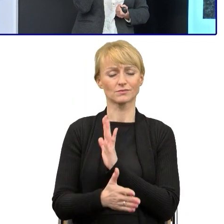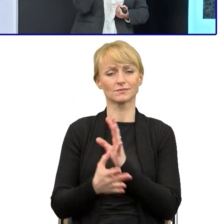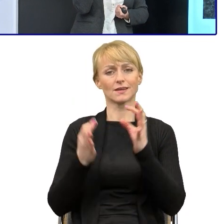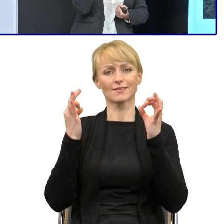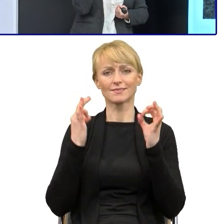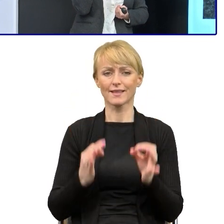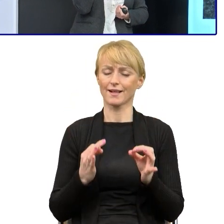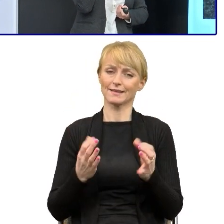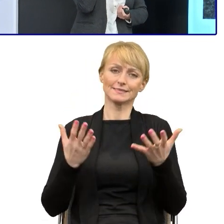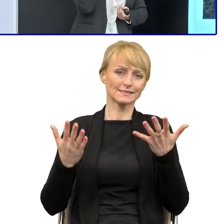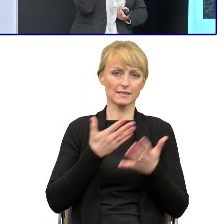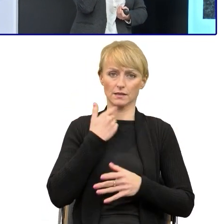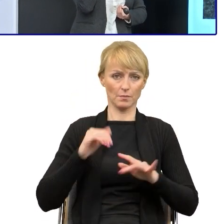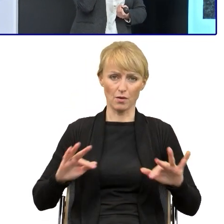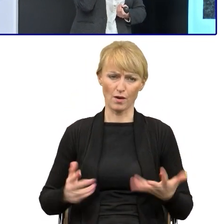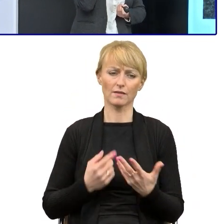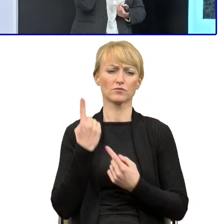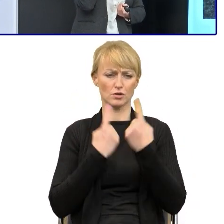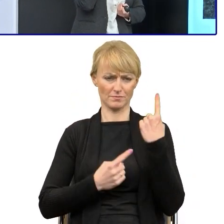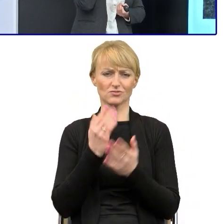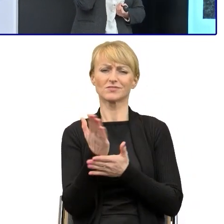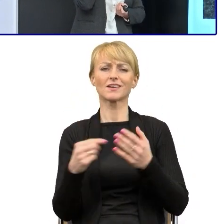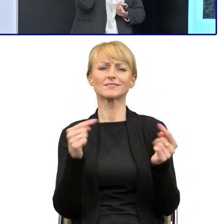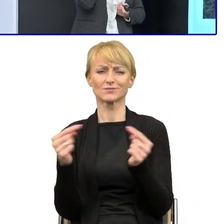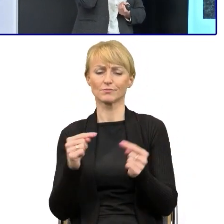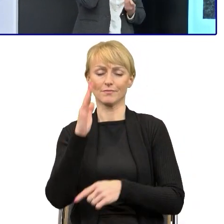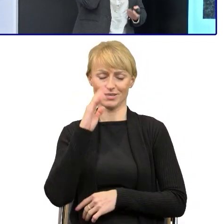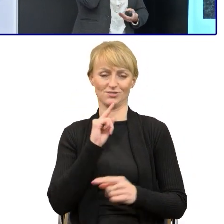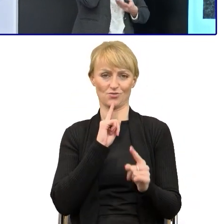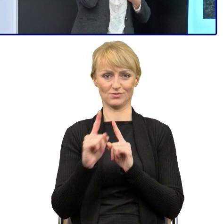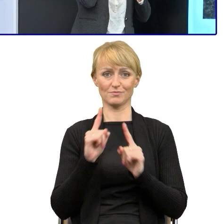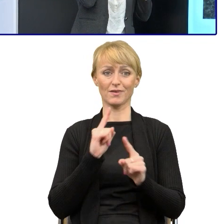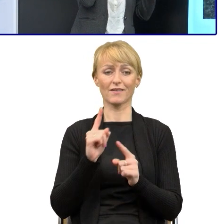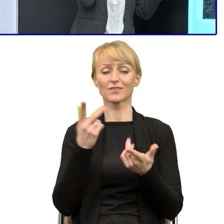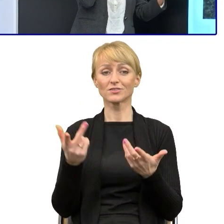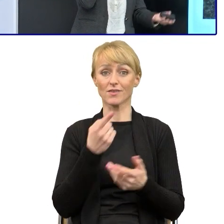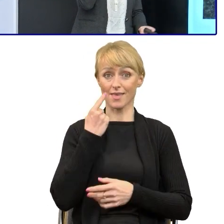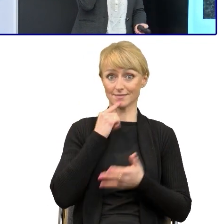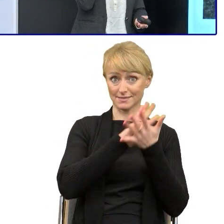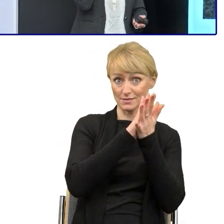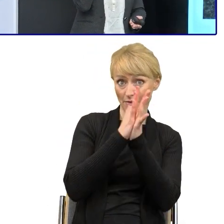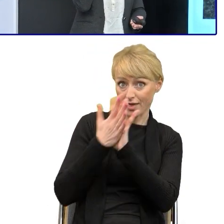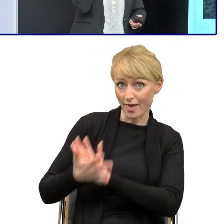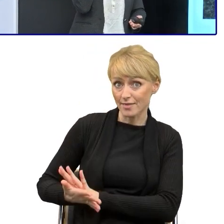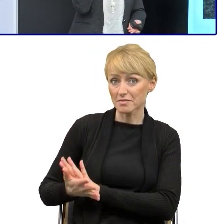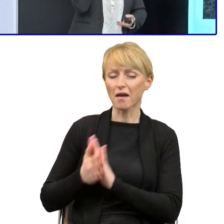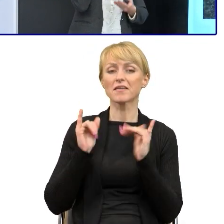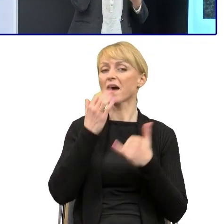myślę w tym panelu dyskusyjnym o przyszłości, o tym, że ten język się zmienia, świat się zmienia, zmienia się nasz sposób czytania i my